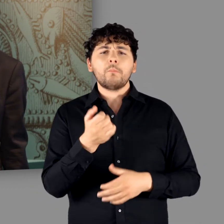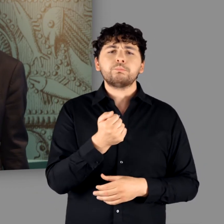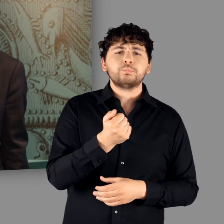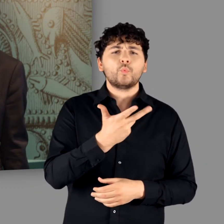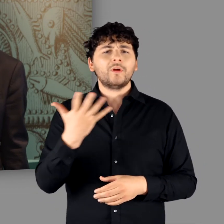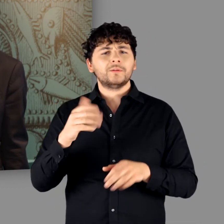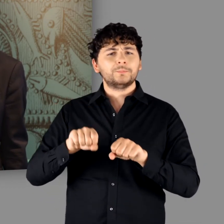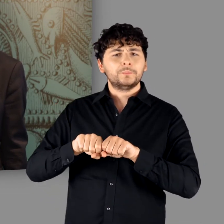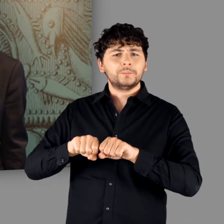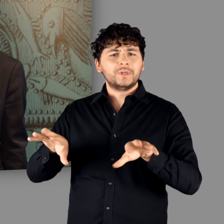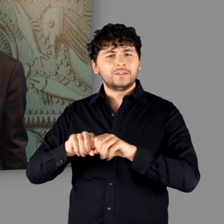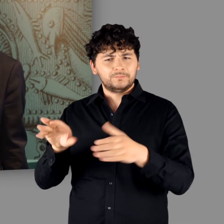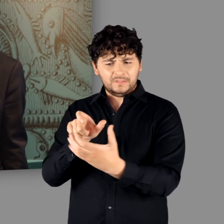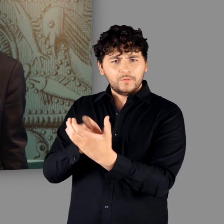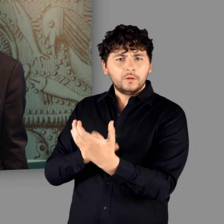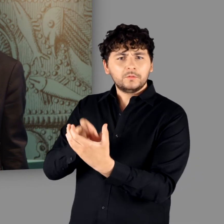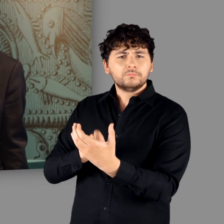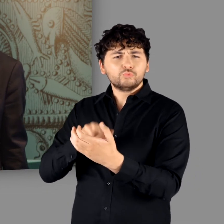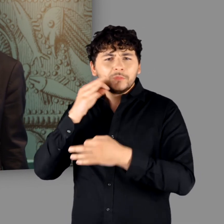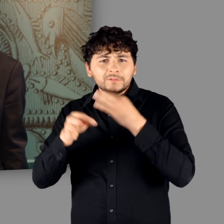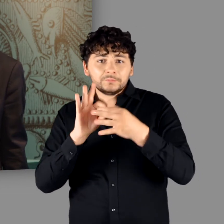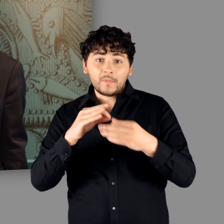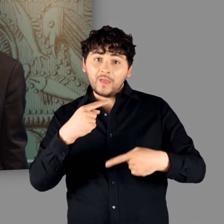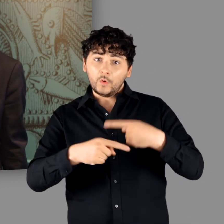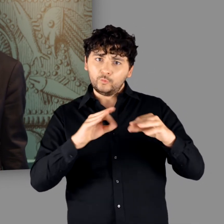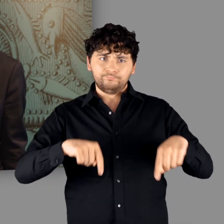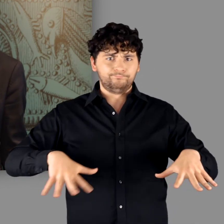den wir eigens für diese Sonderausstellung entwickelt haben.